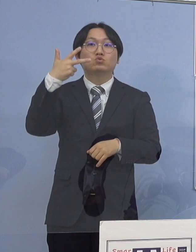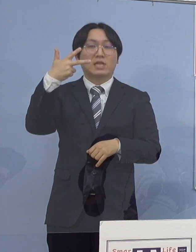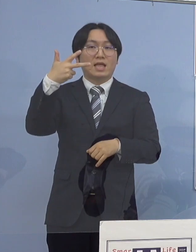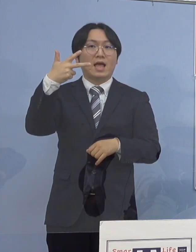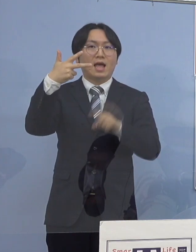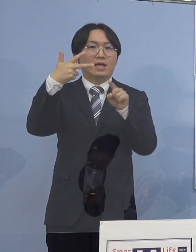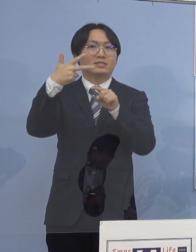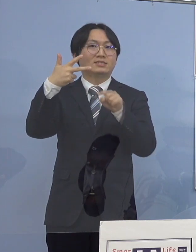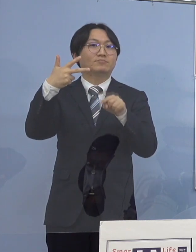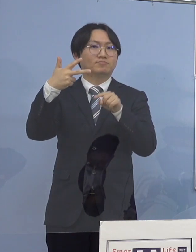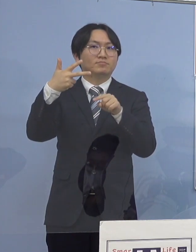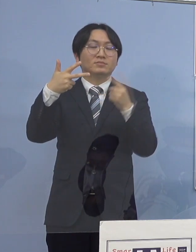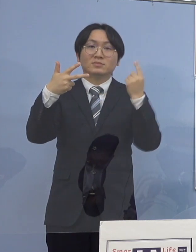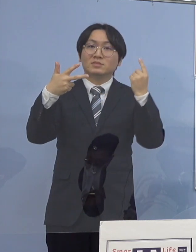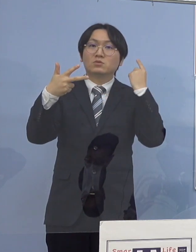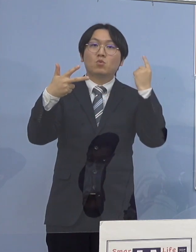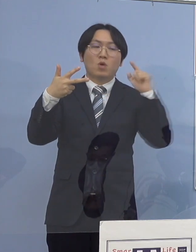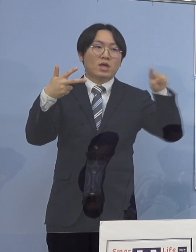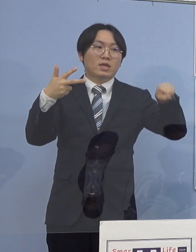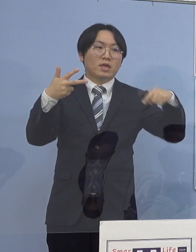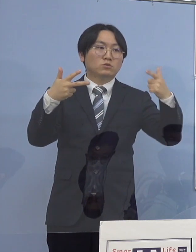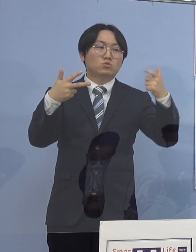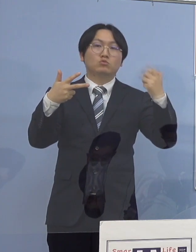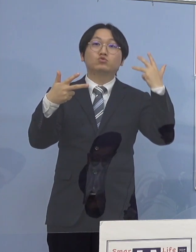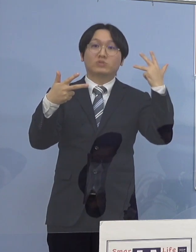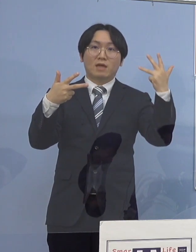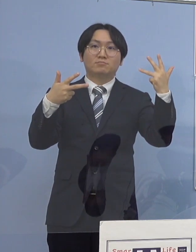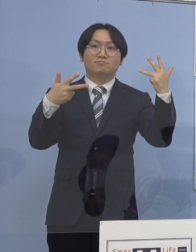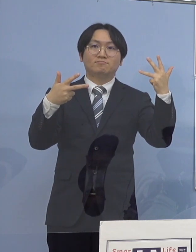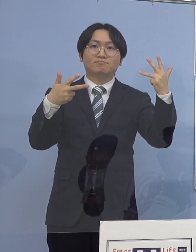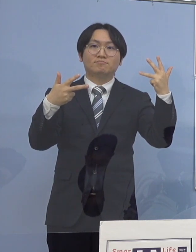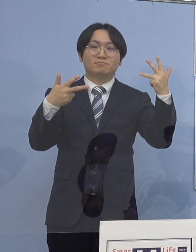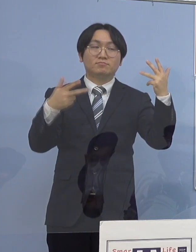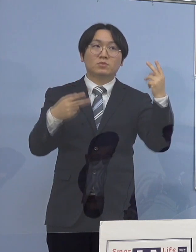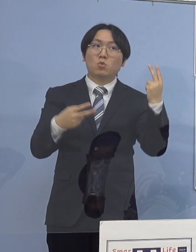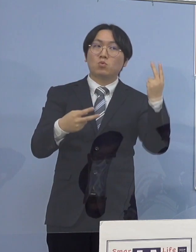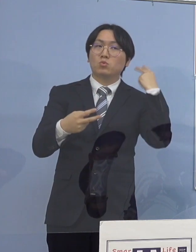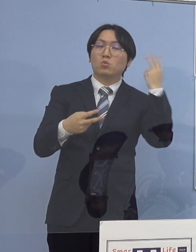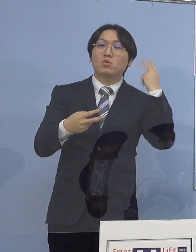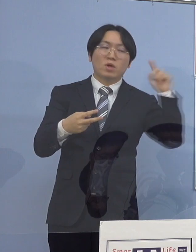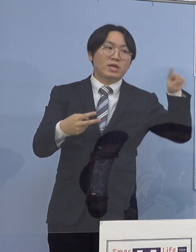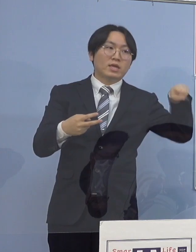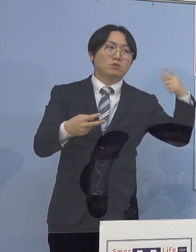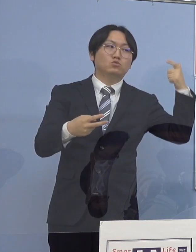昨日公表の163（名）、一昨日公表の160（名）